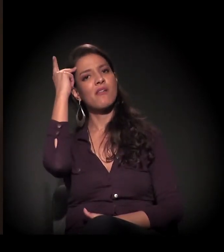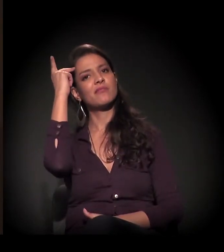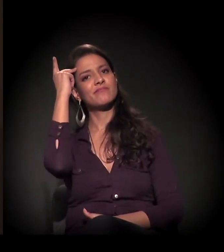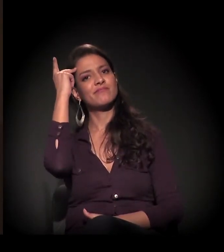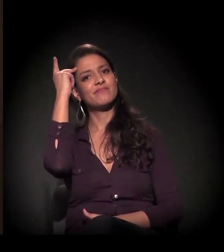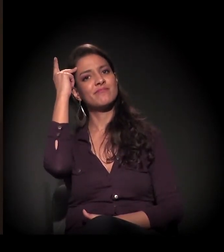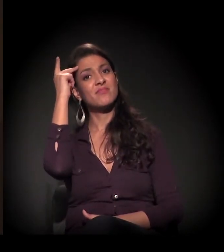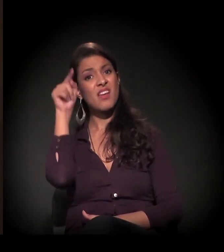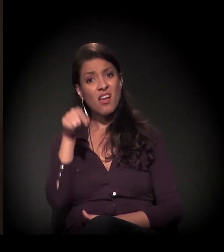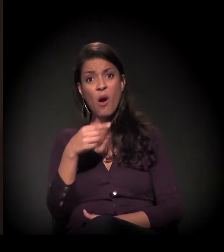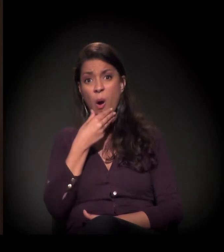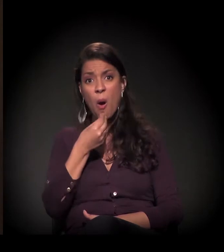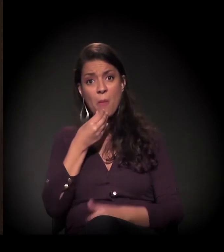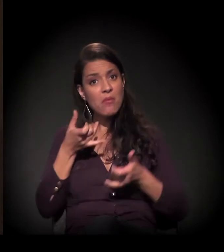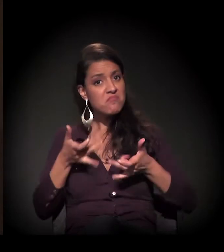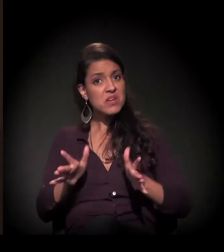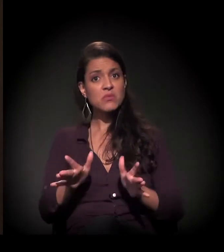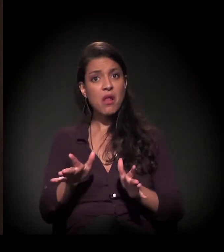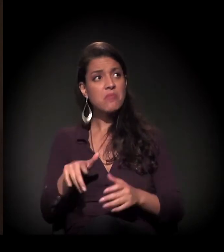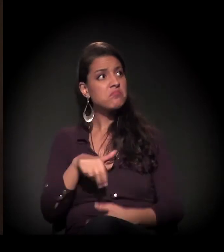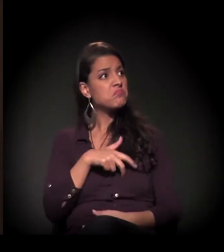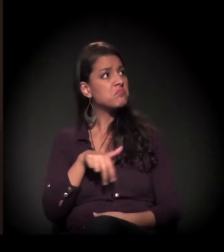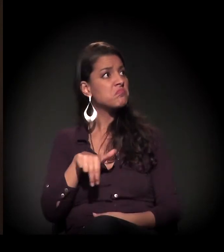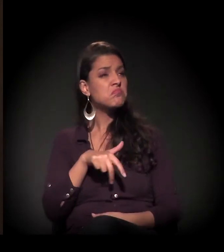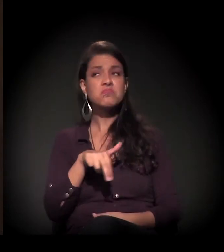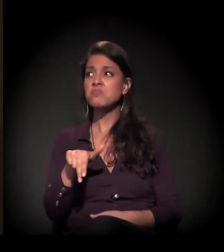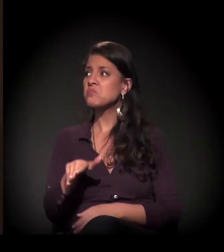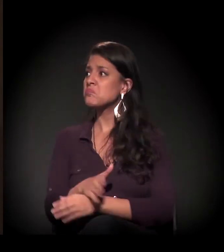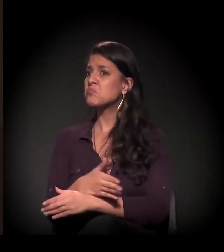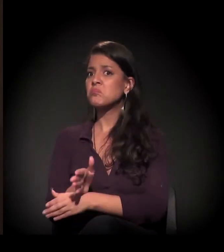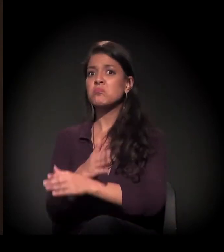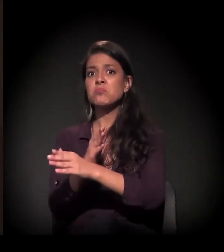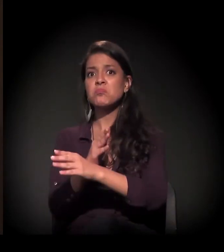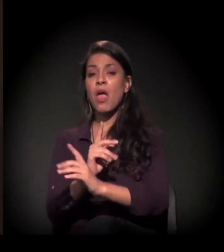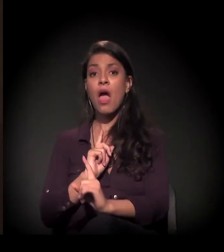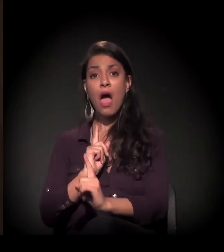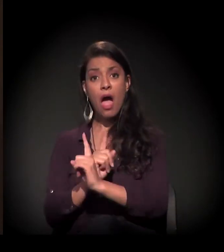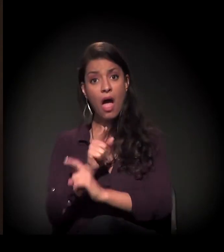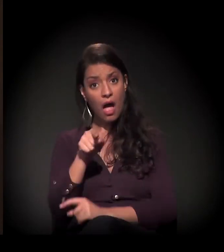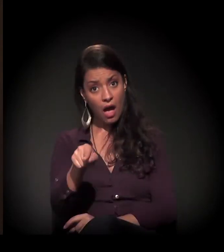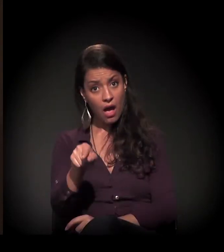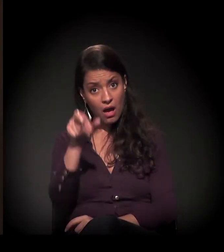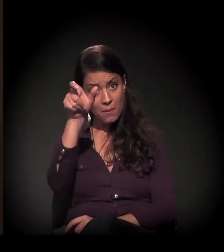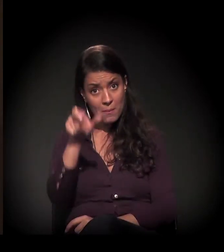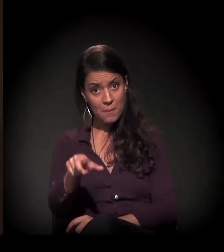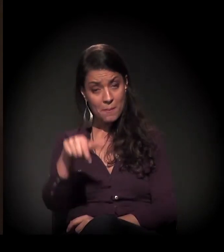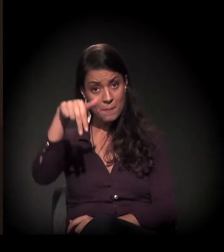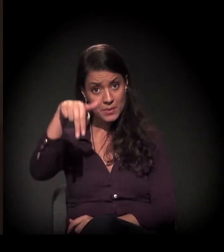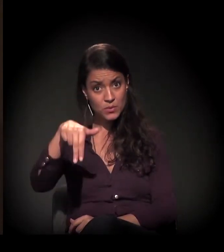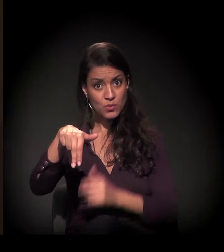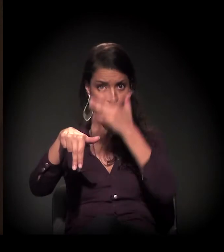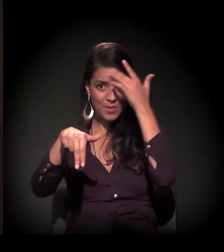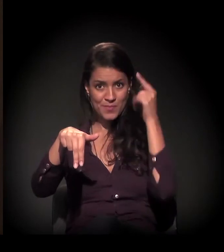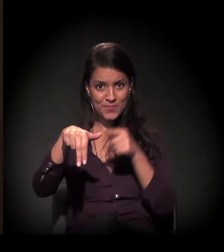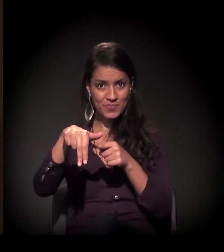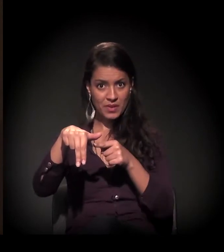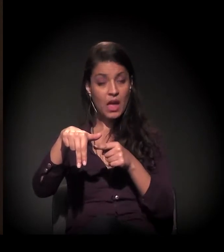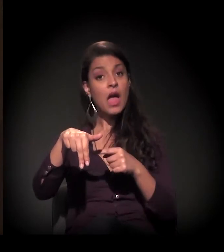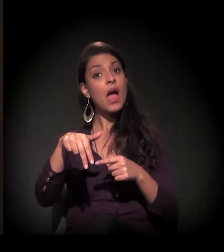E esse homem ficava abandonado. Então a gente identificava essa pessoa. Aí, com a nossa parceria com o Senai,